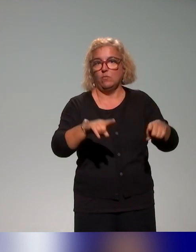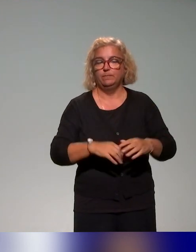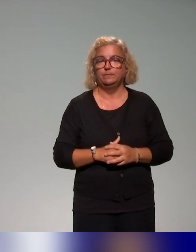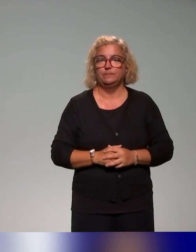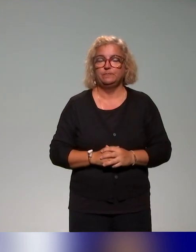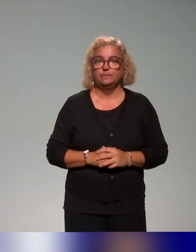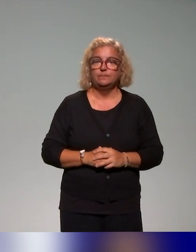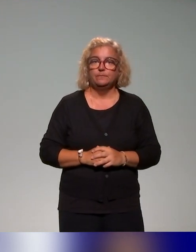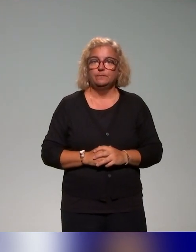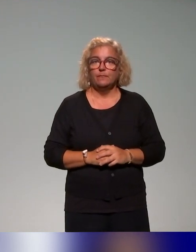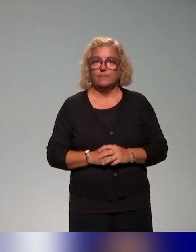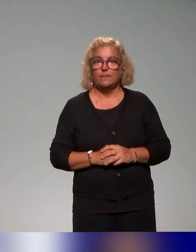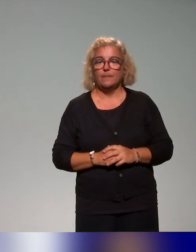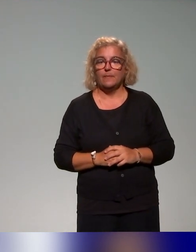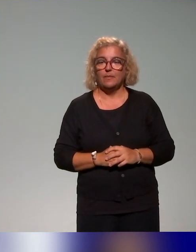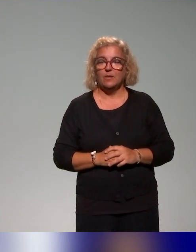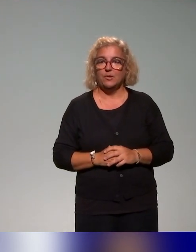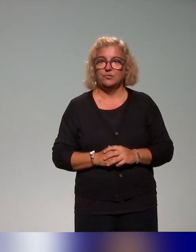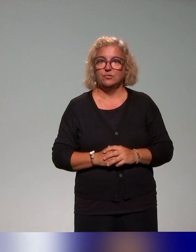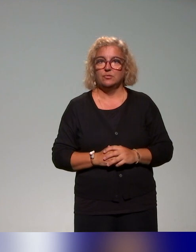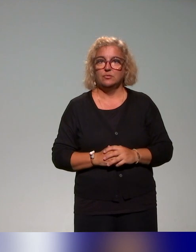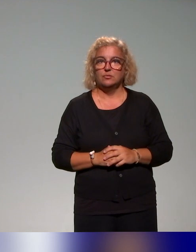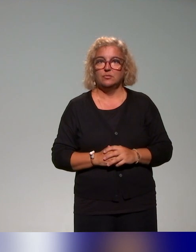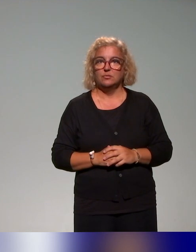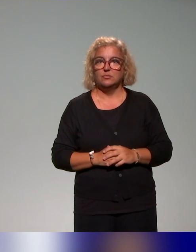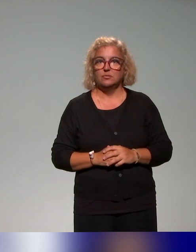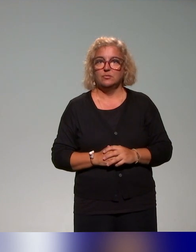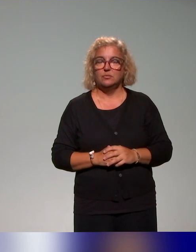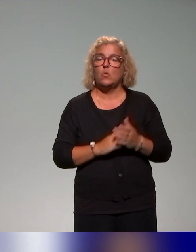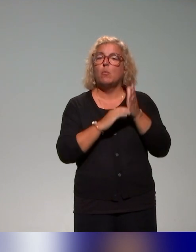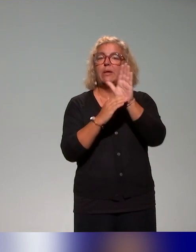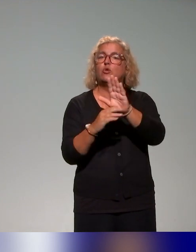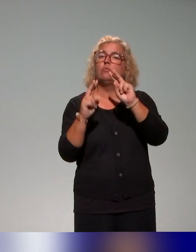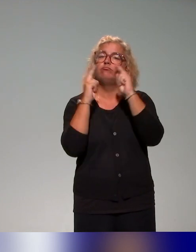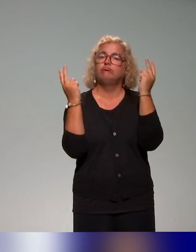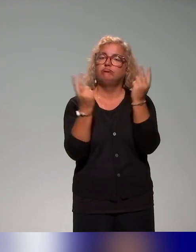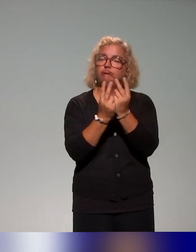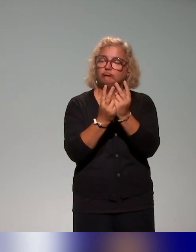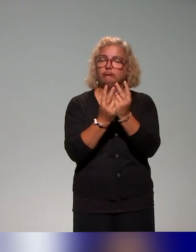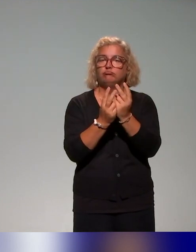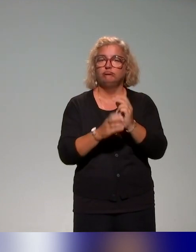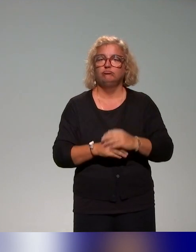On a fait une présentation un peu générale en tout cas du projet